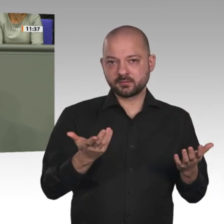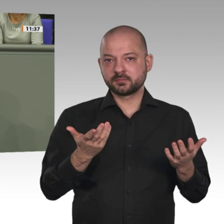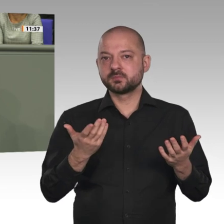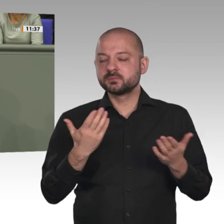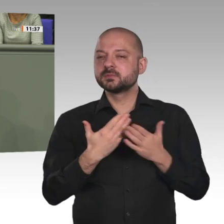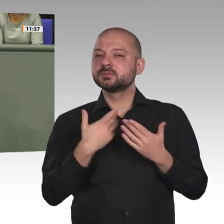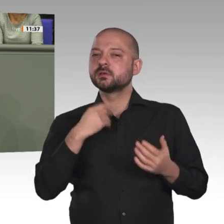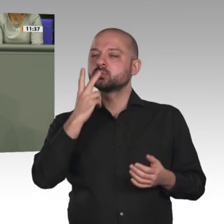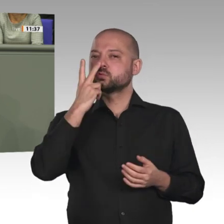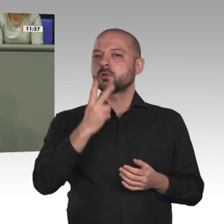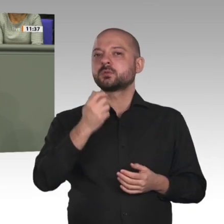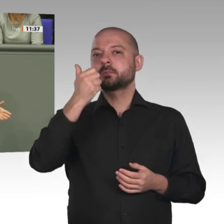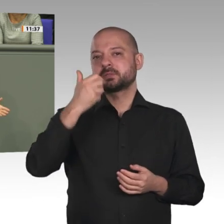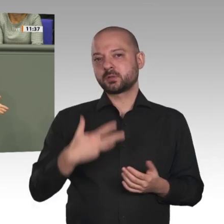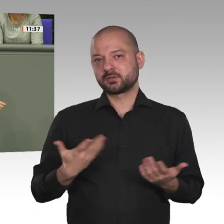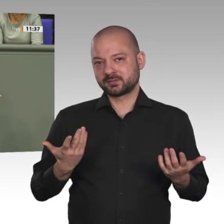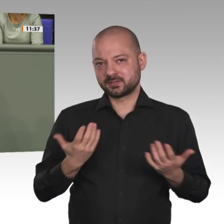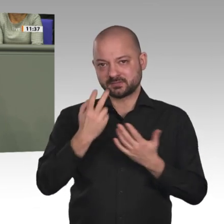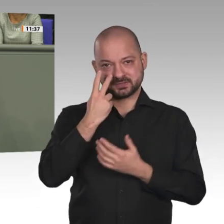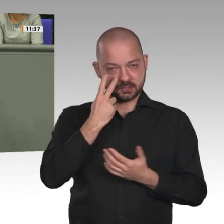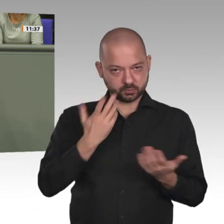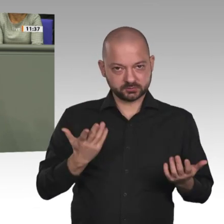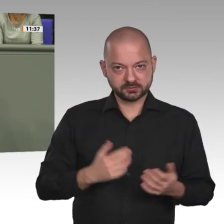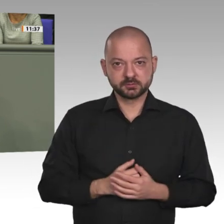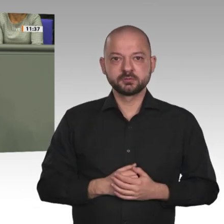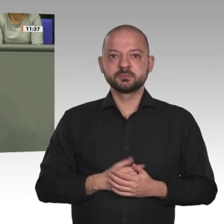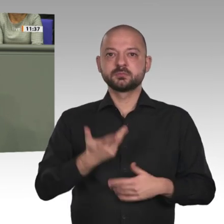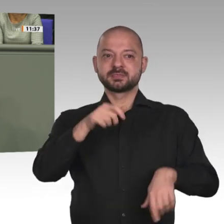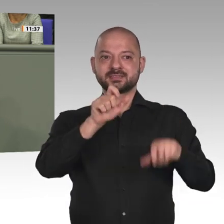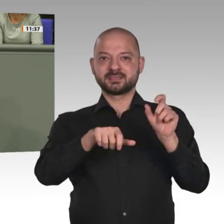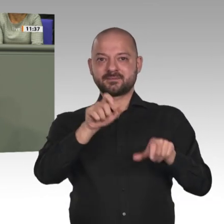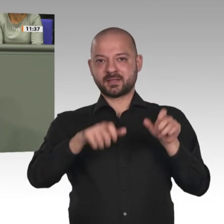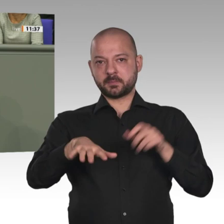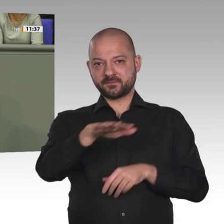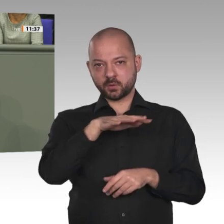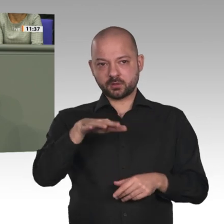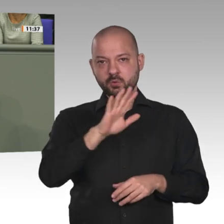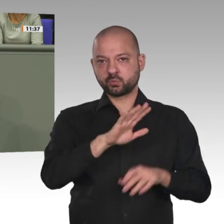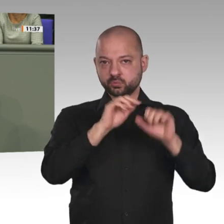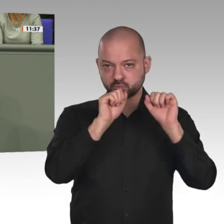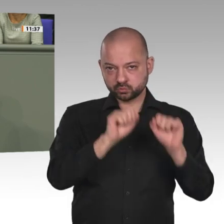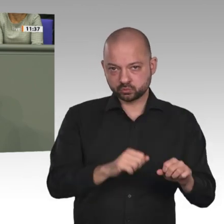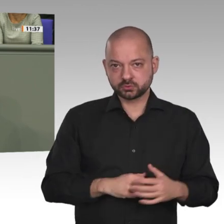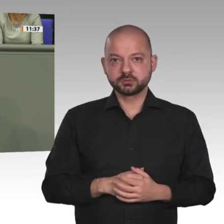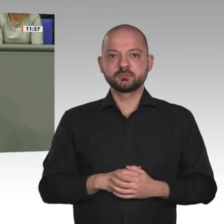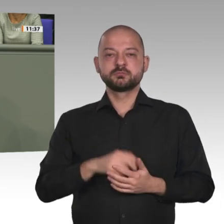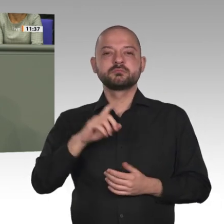zweitens Vermittlung zwischen der Regierung und den Rebellen und drittens Vermittlung